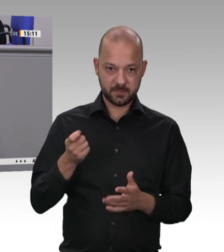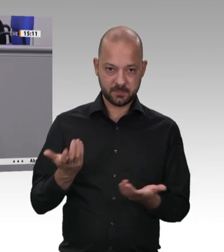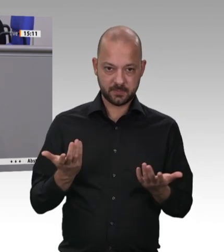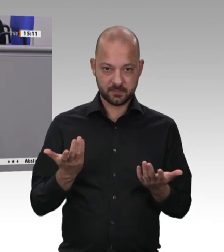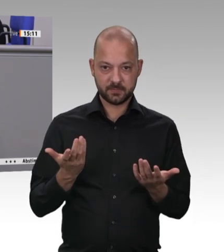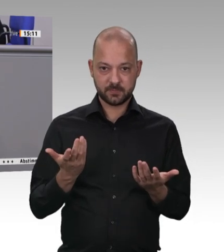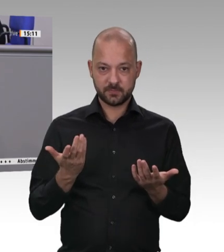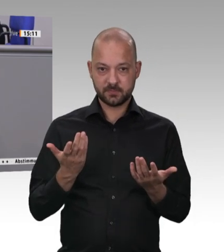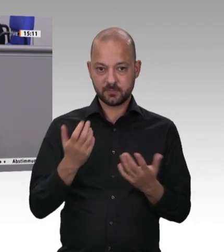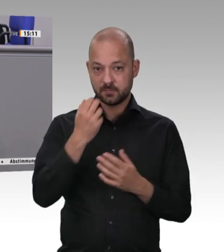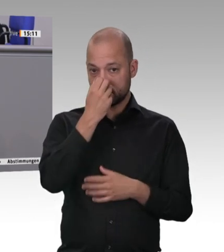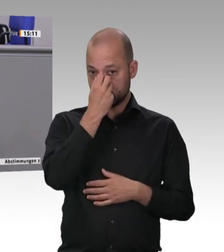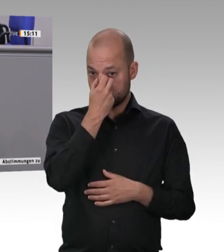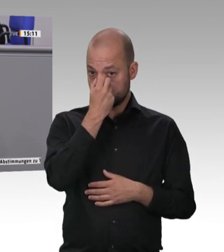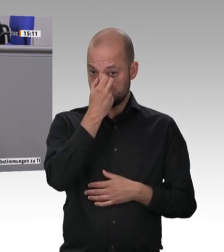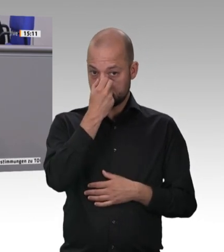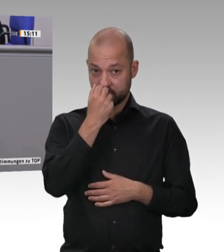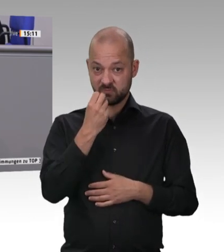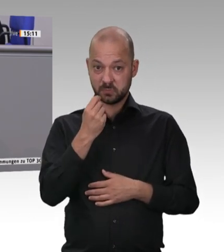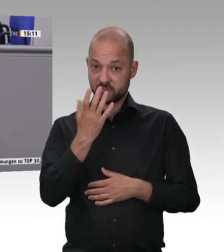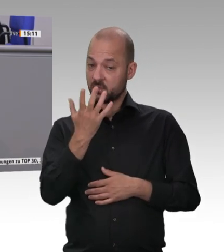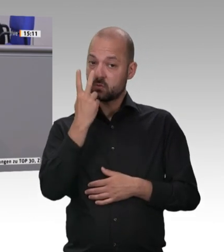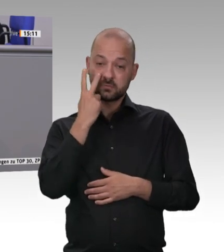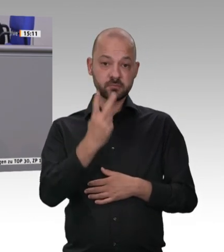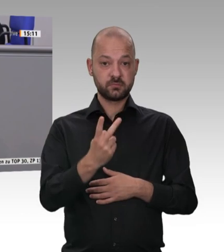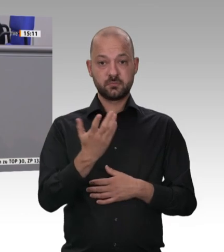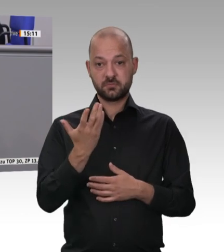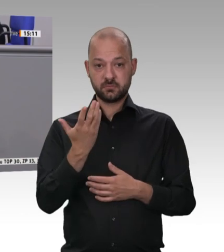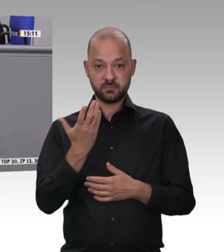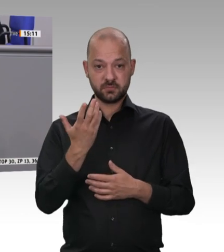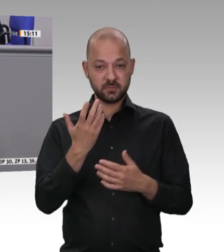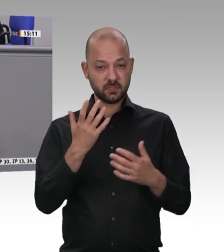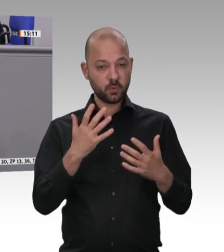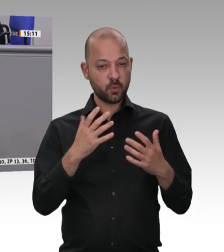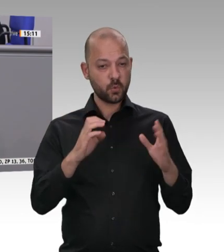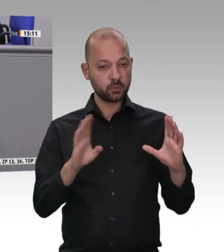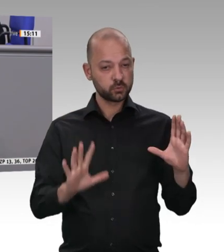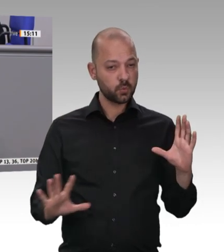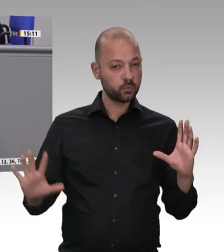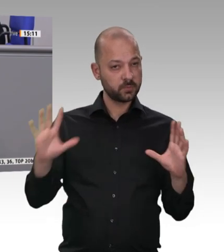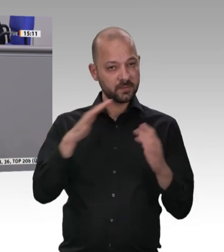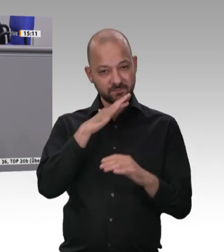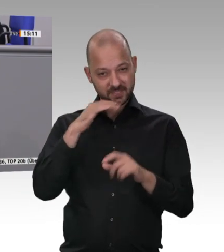Land. Das macht etwas mit der Moral unseres Landes. Das, Kolleginnen und Kollegen, gehört abgestellt!